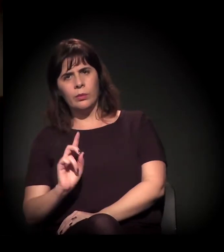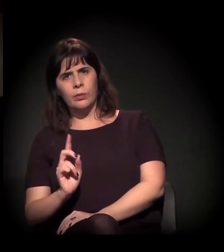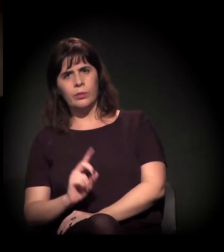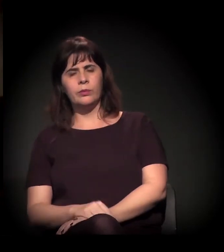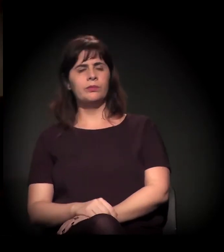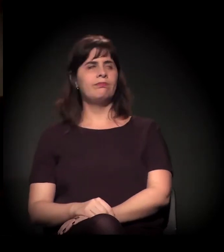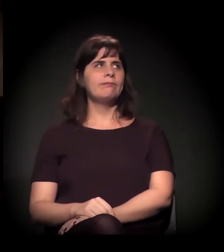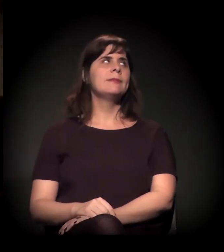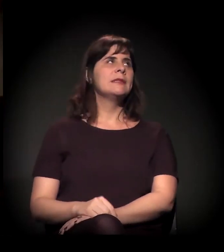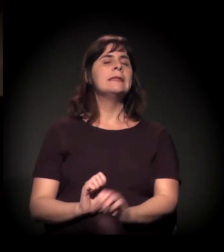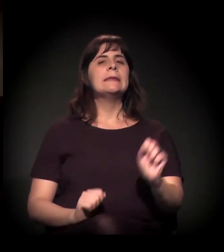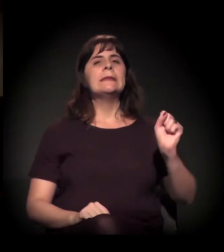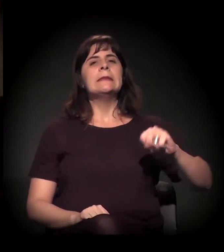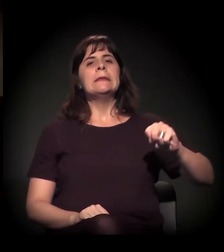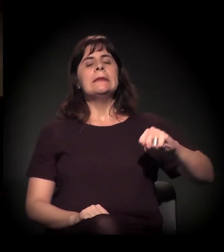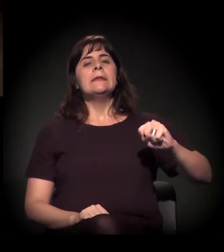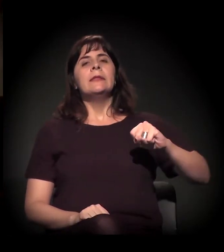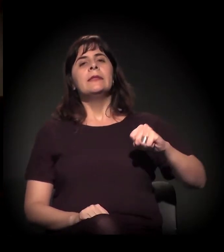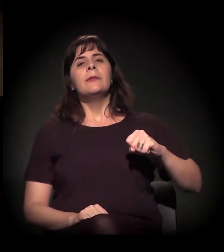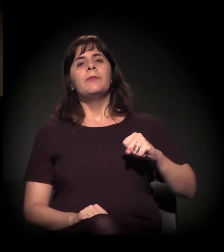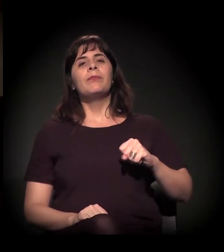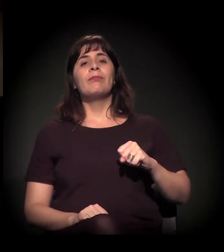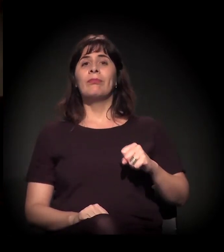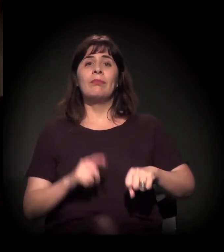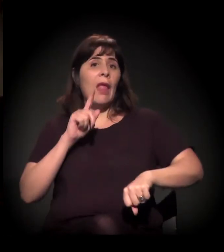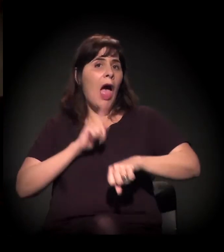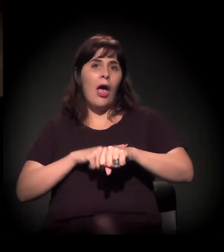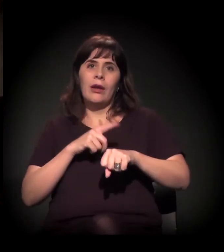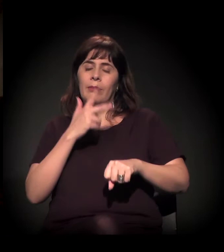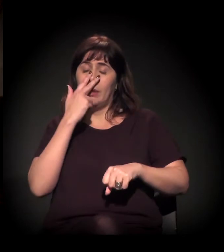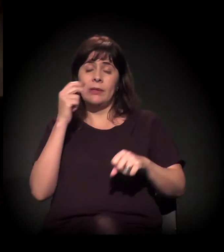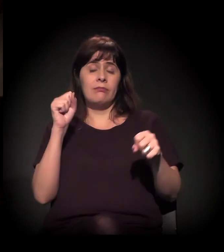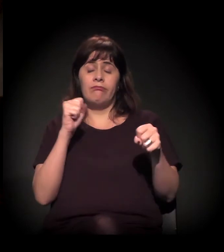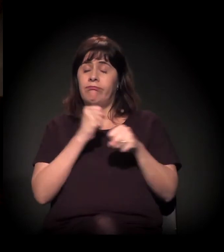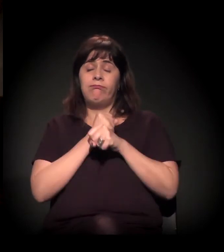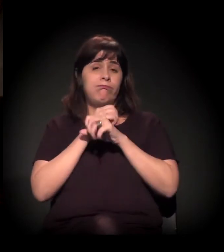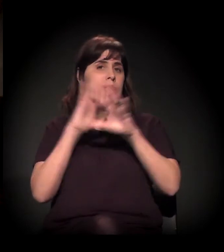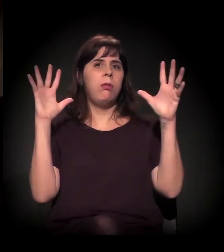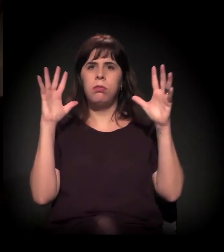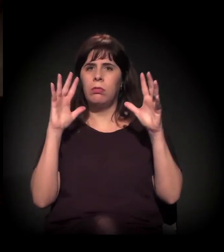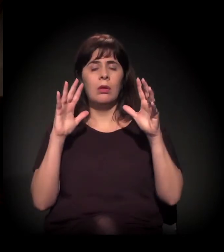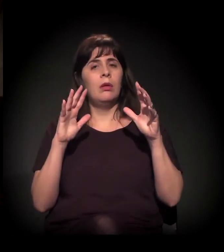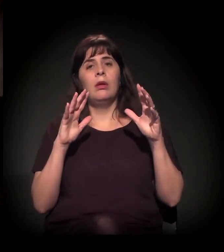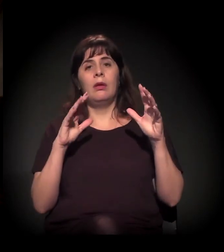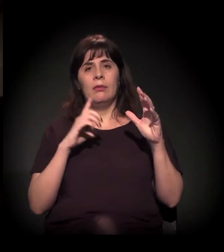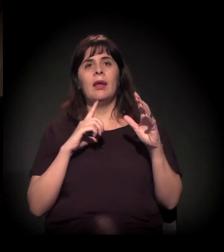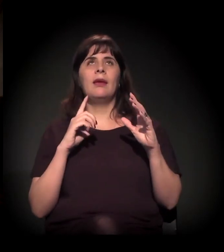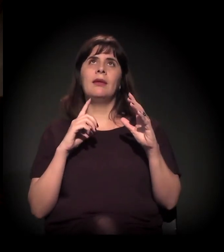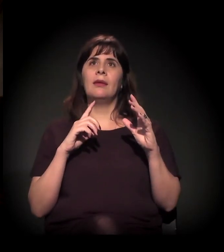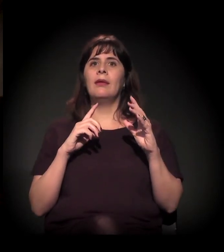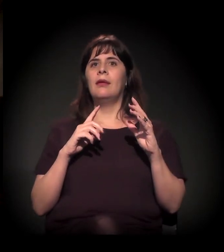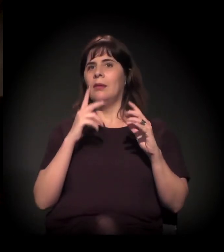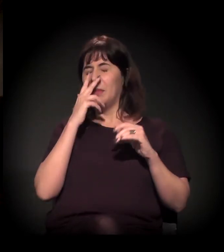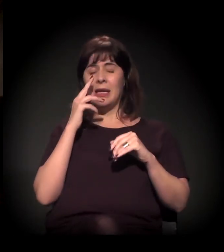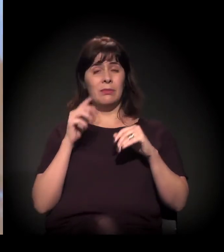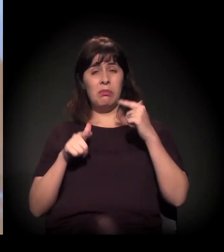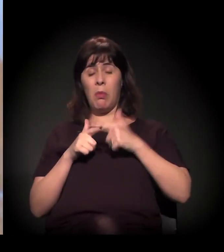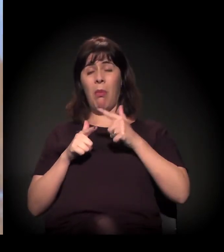É. Sem dúvida, quando a gente vê que o bagulho estoura, a gente tem a contrarreação que você está colocando.